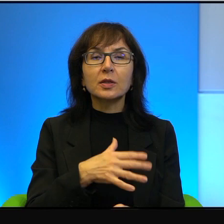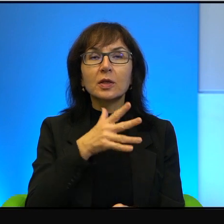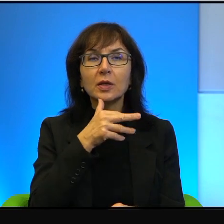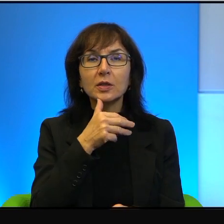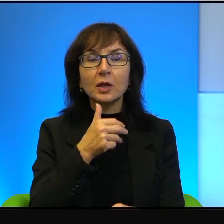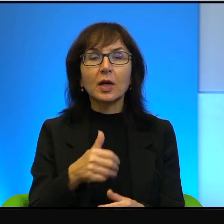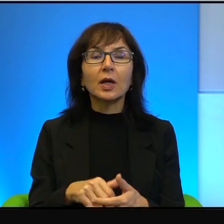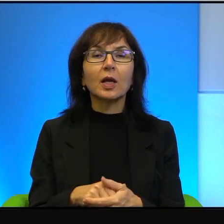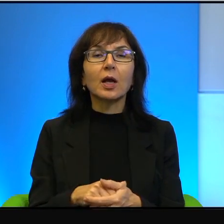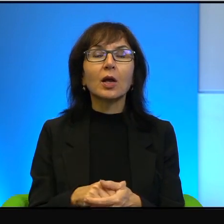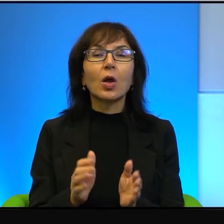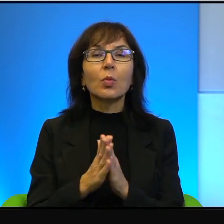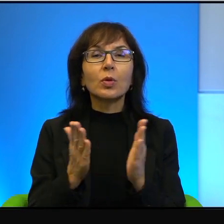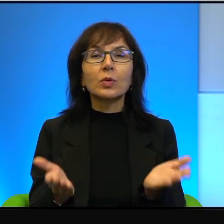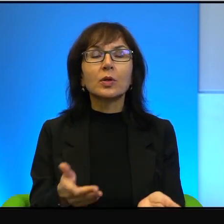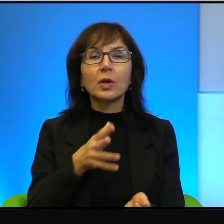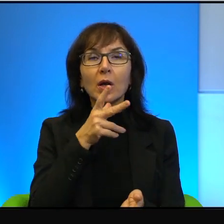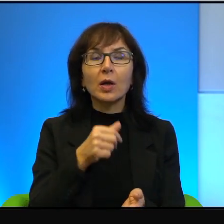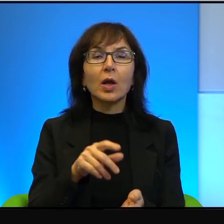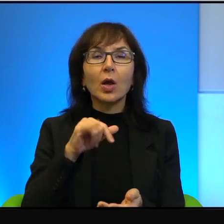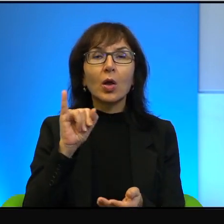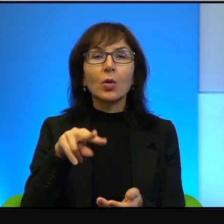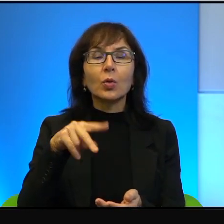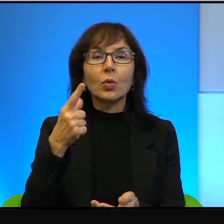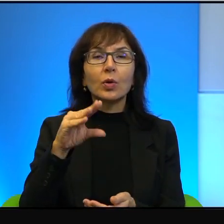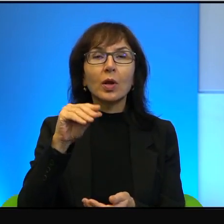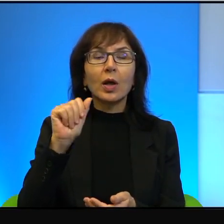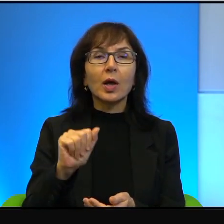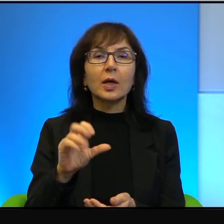biblijnego Izraela, to jest Judea i Samaria, to tam wszystko, tam wszystko